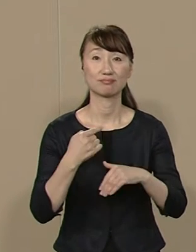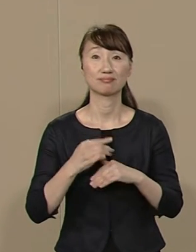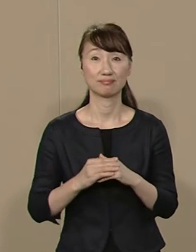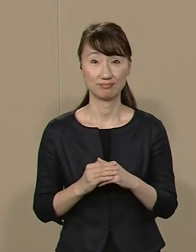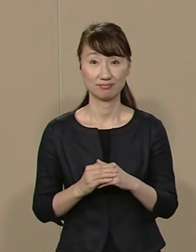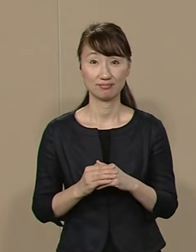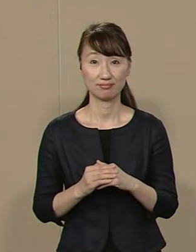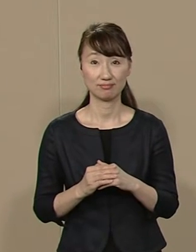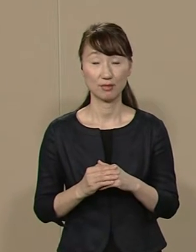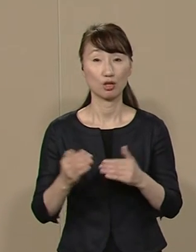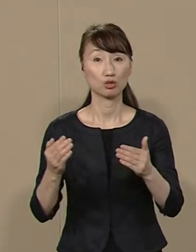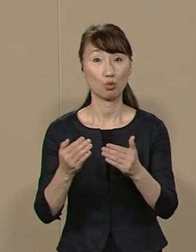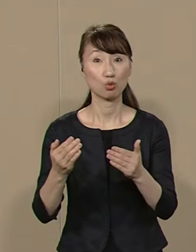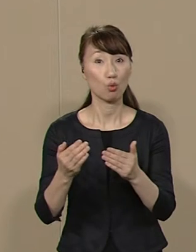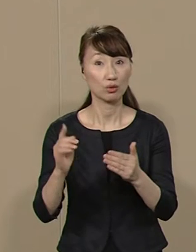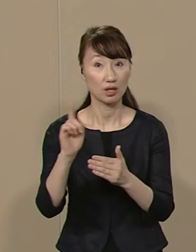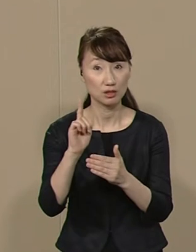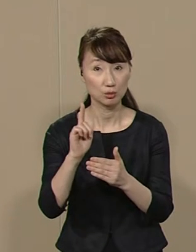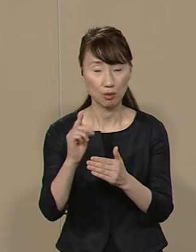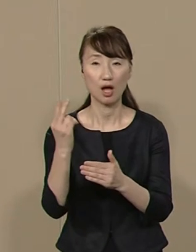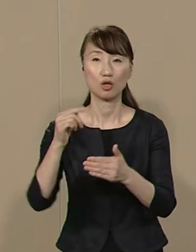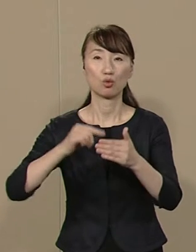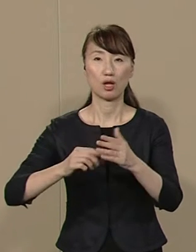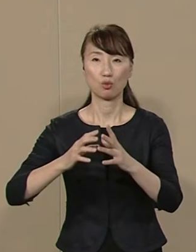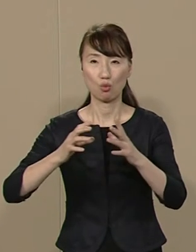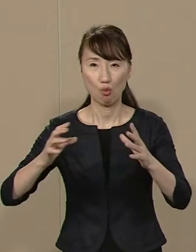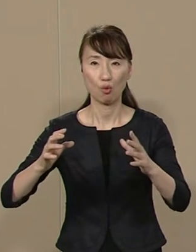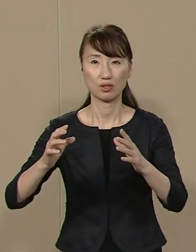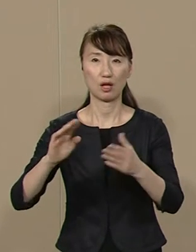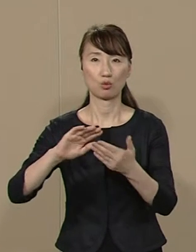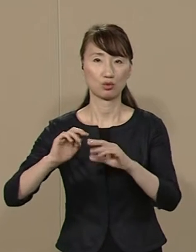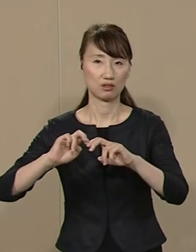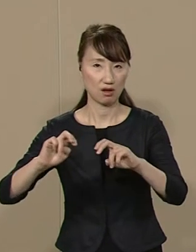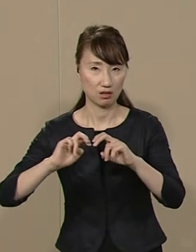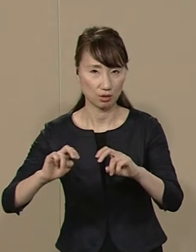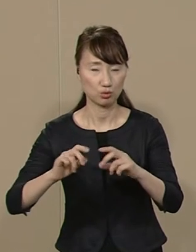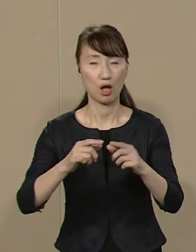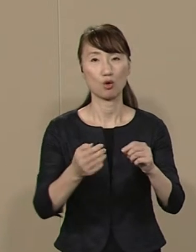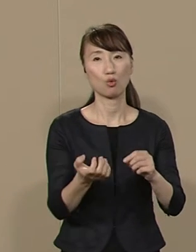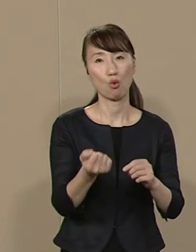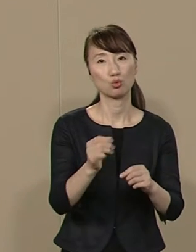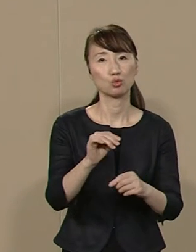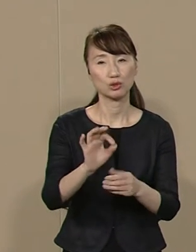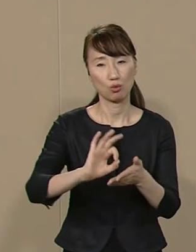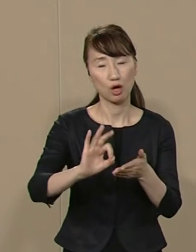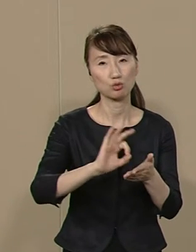仕事では都内の 大規模な都市開発や 国有地の利活用などを通して